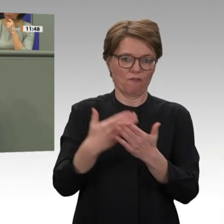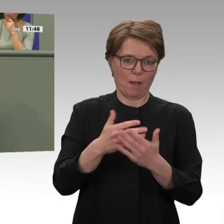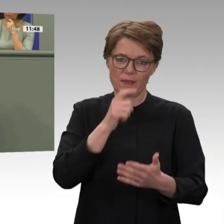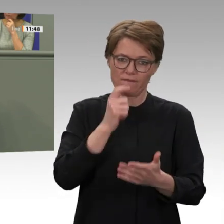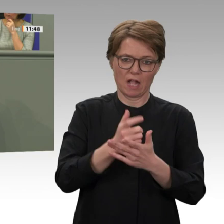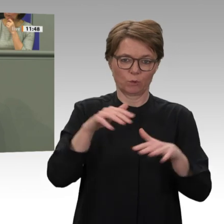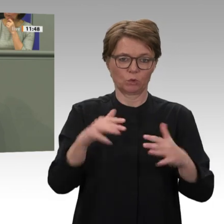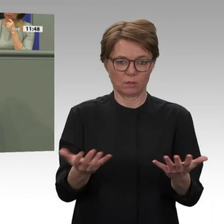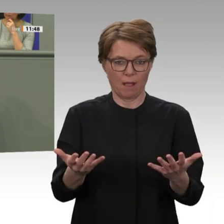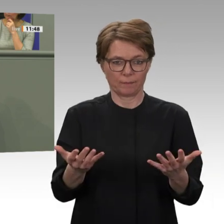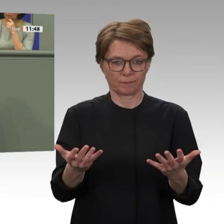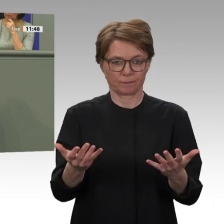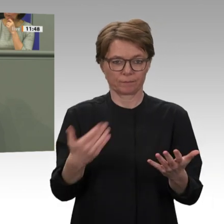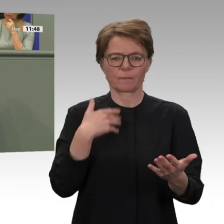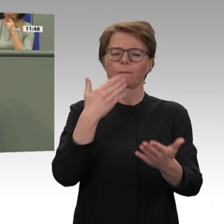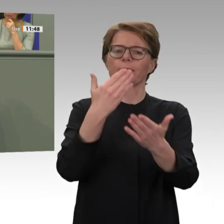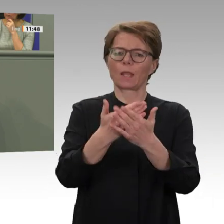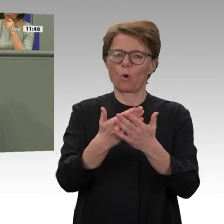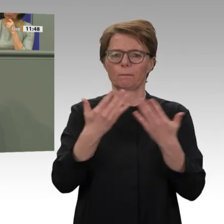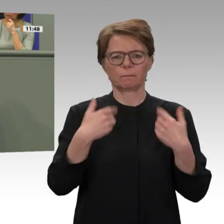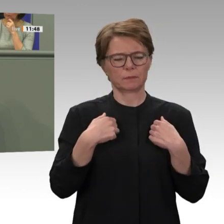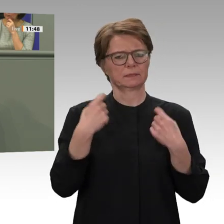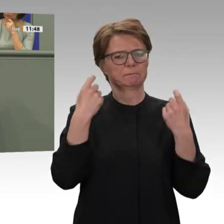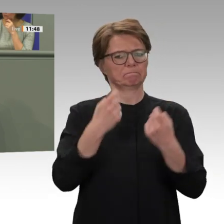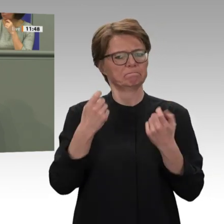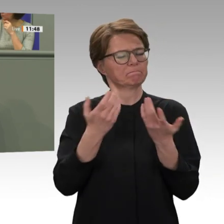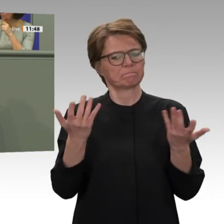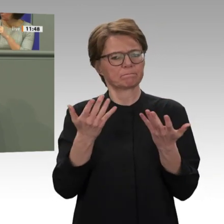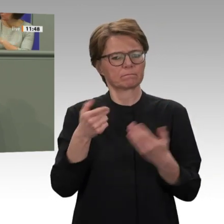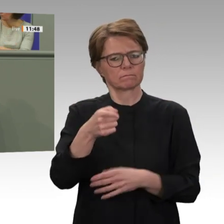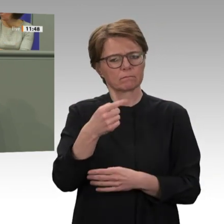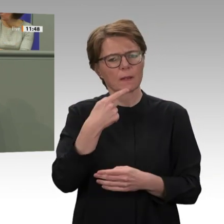Ich hoffe und bete, dass Sie es schaffen, in neun Monaten alles so weit hinzubekommen,